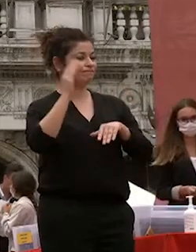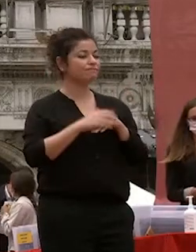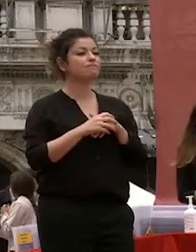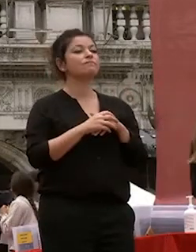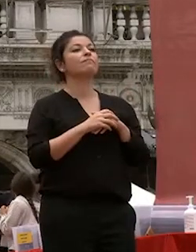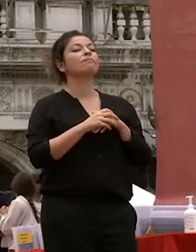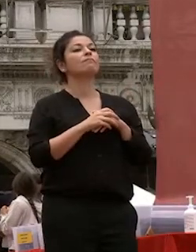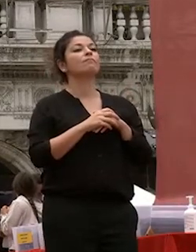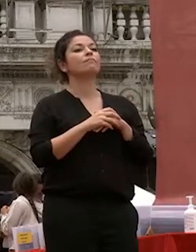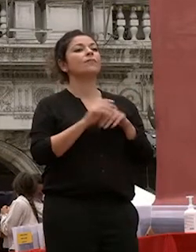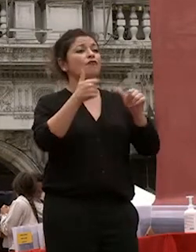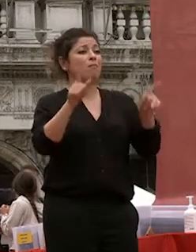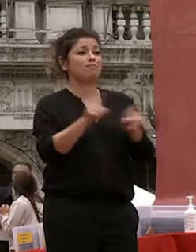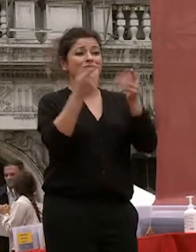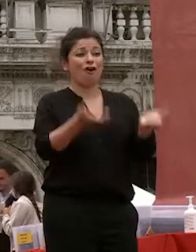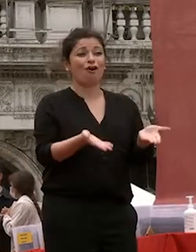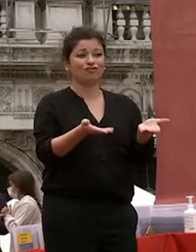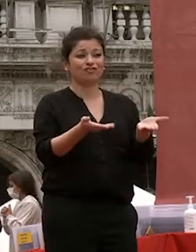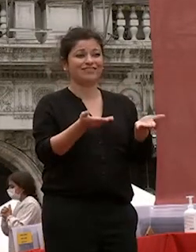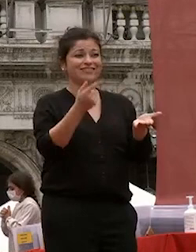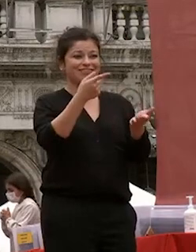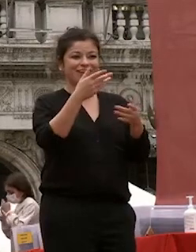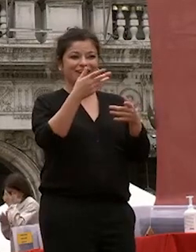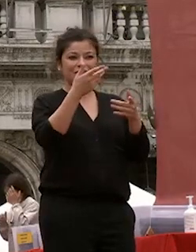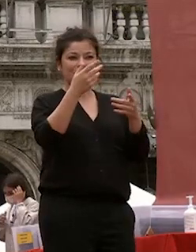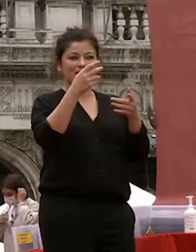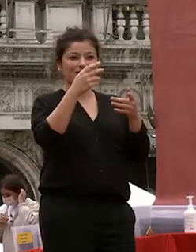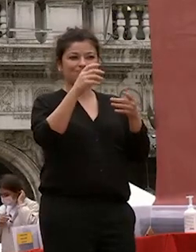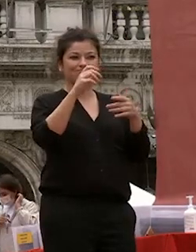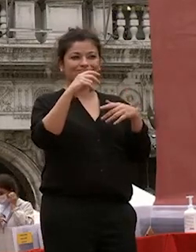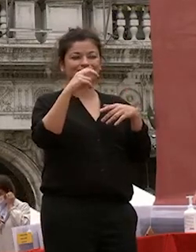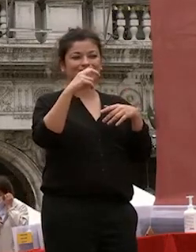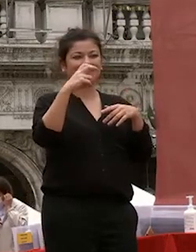proprio come voi oggi siete partiti per le varie destinazioni della nostra